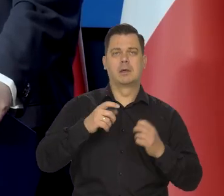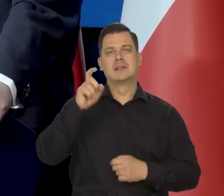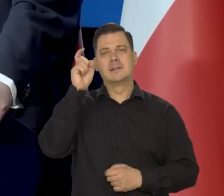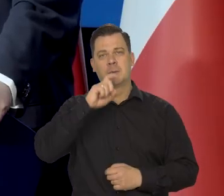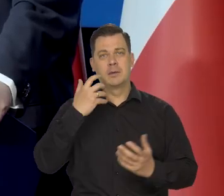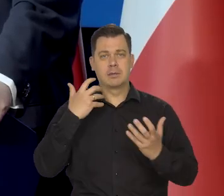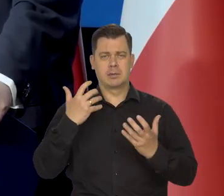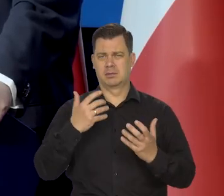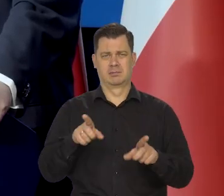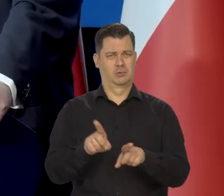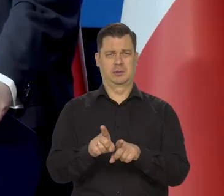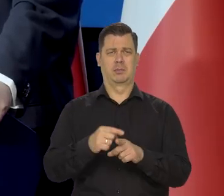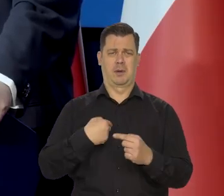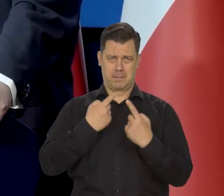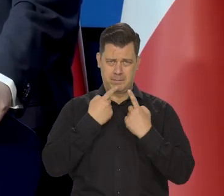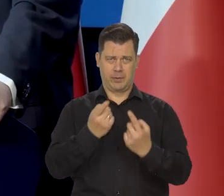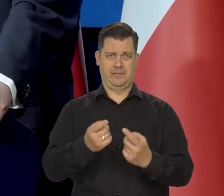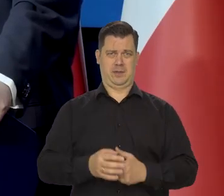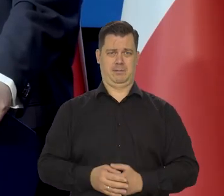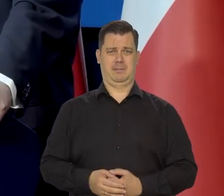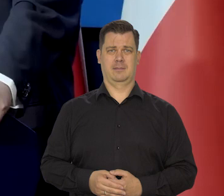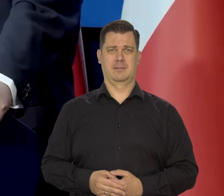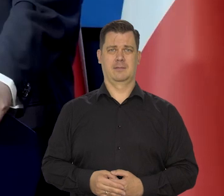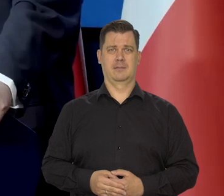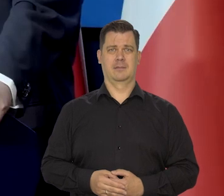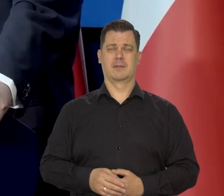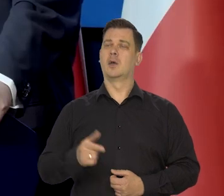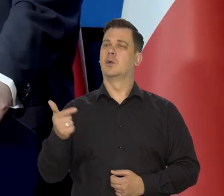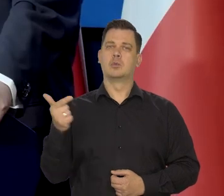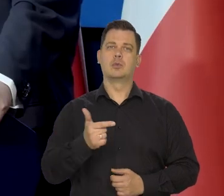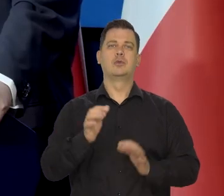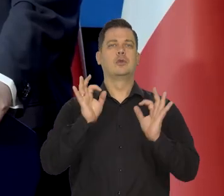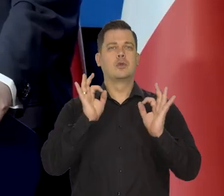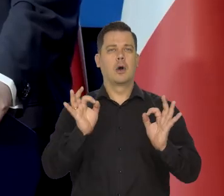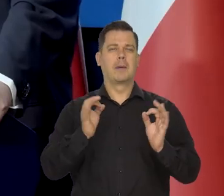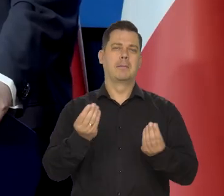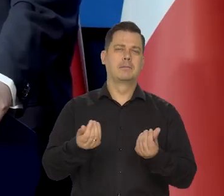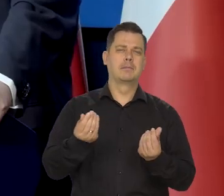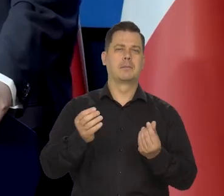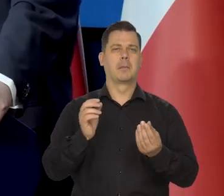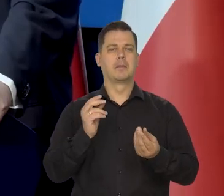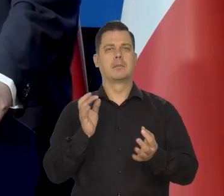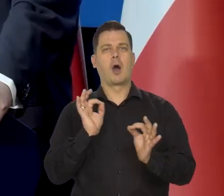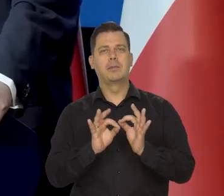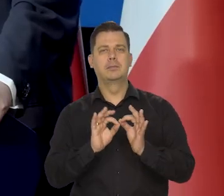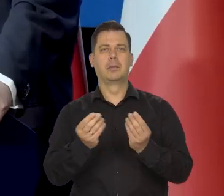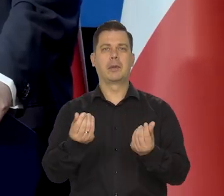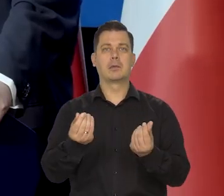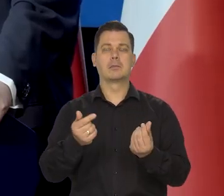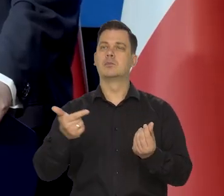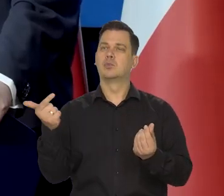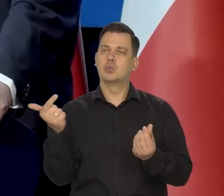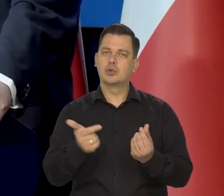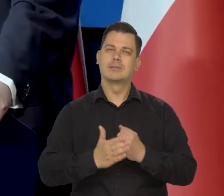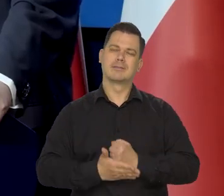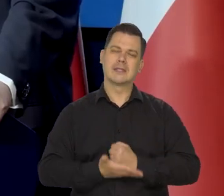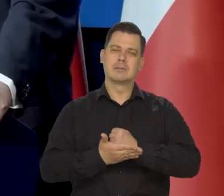Bo podstawą dobrego sterowania państwem, w tym politykom pieniężną, jest prawda.